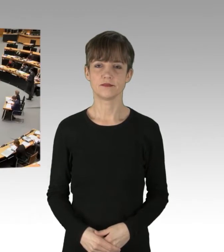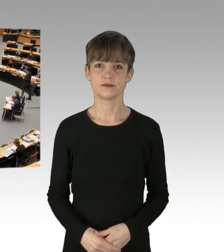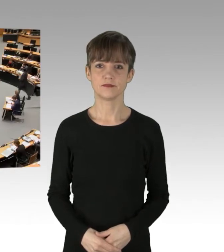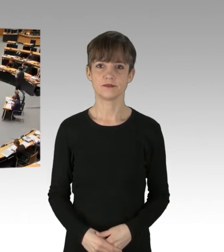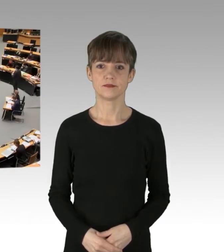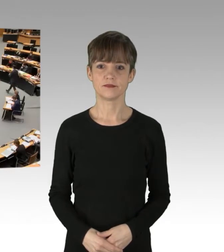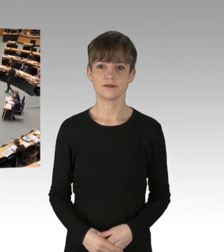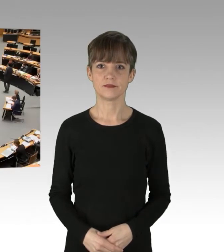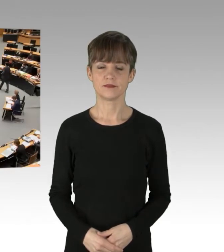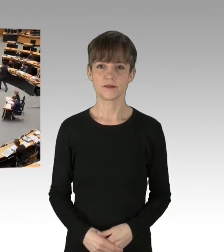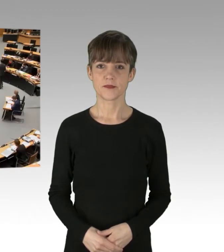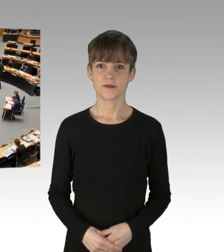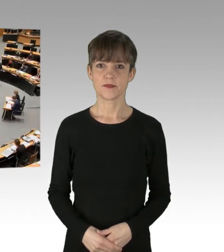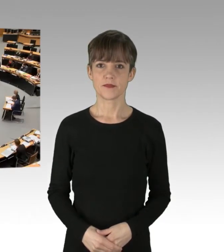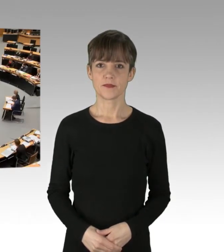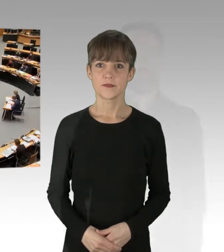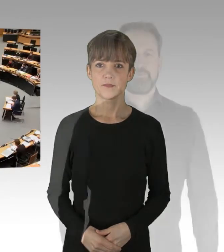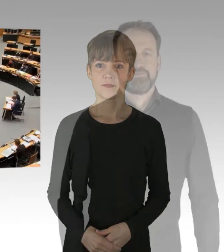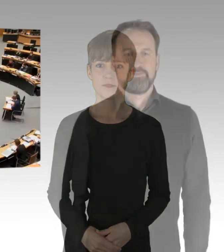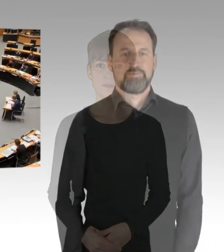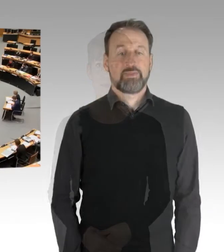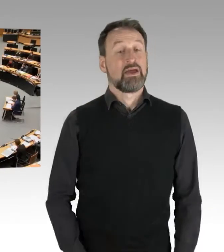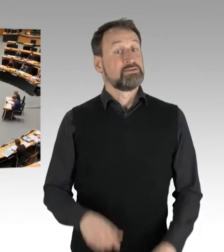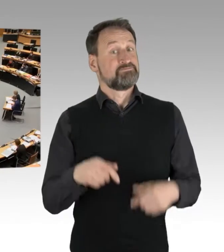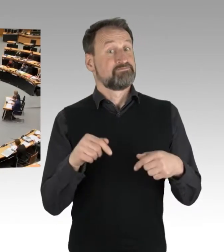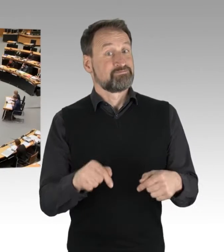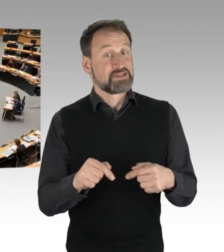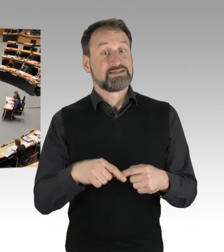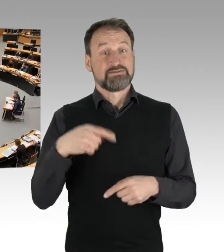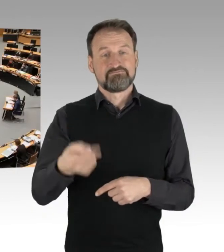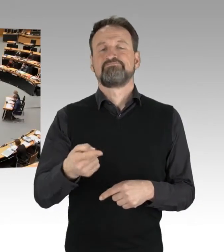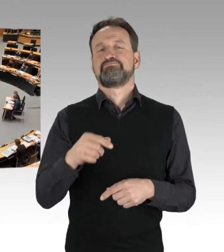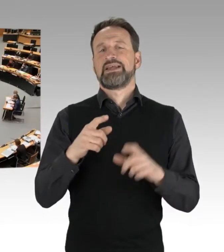(Präsidium) Es folgt für die SPD-Fraktion der Kollege Schreiber.